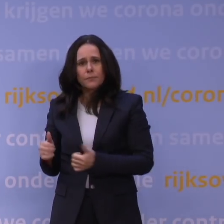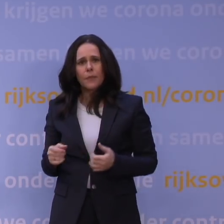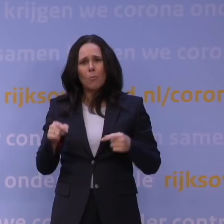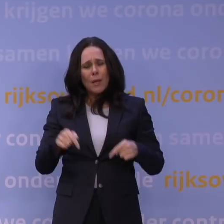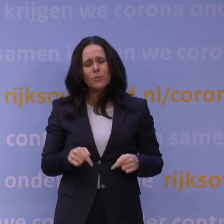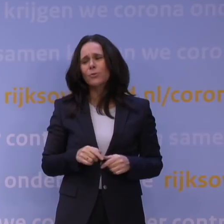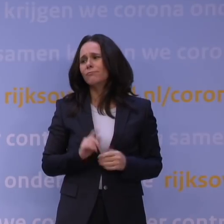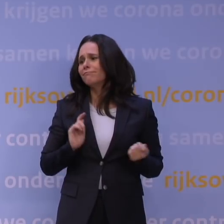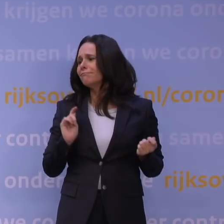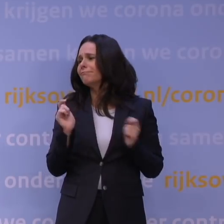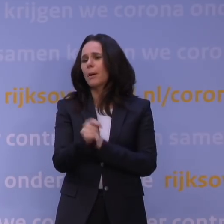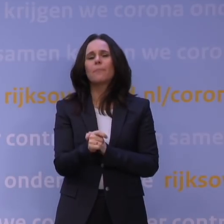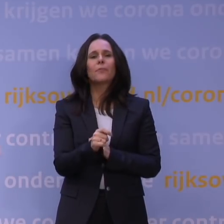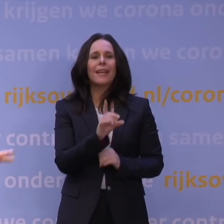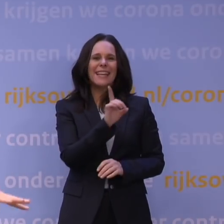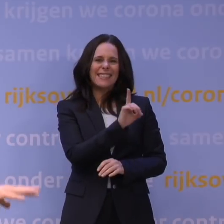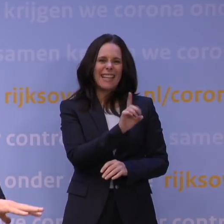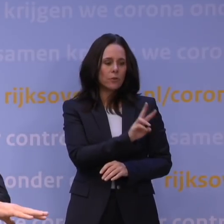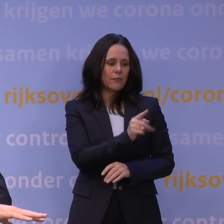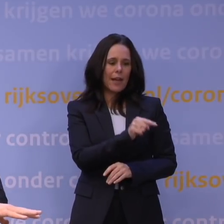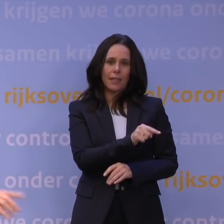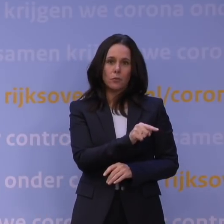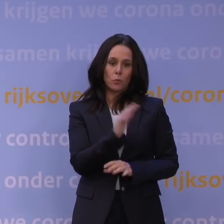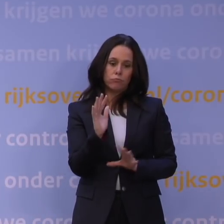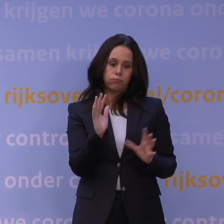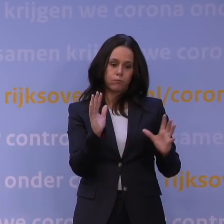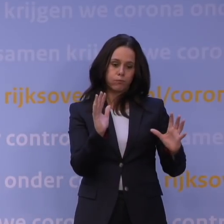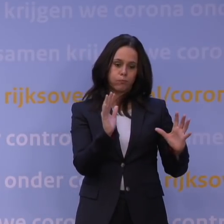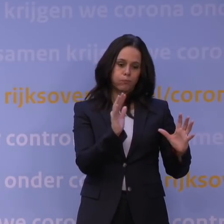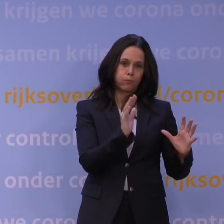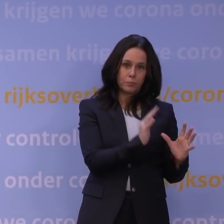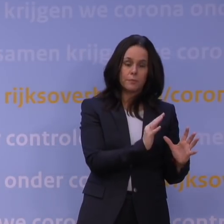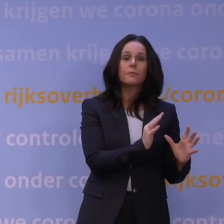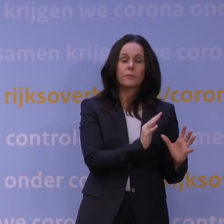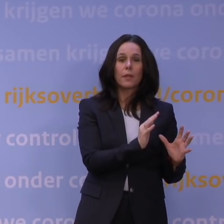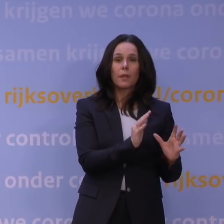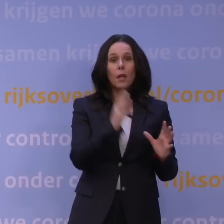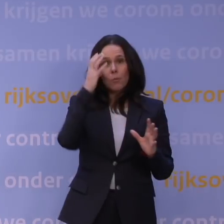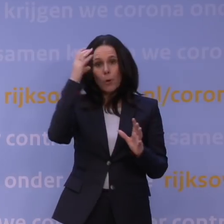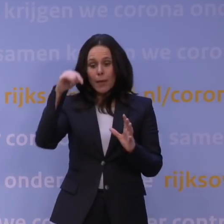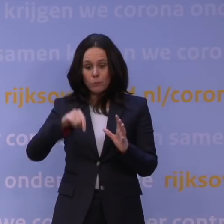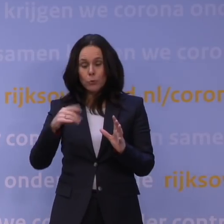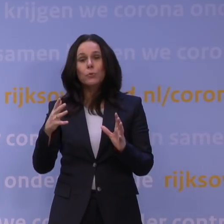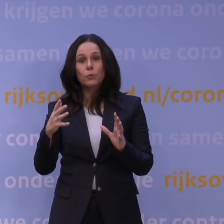Nu zit je eigenlijk... Want die deltavariant wordt nu weggeduwd. Het probleem nu is dat er een golf op ons af dreigt te komen